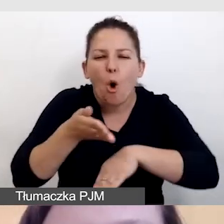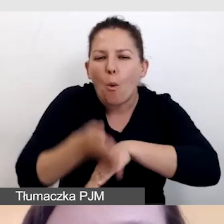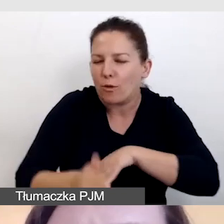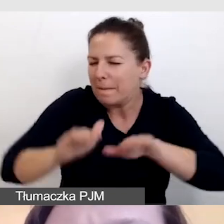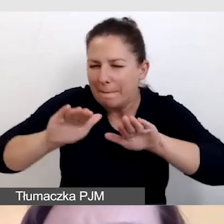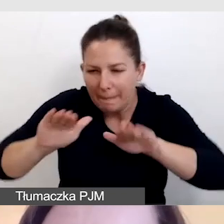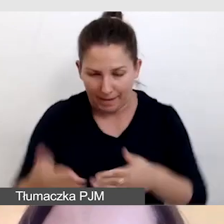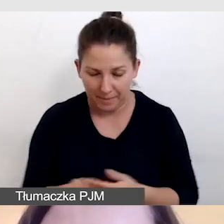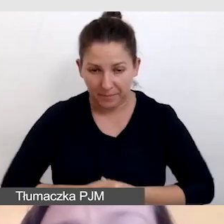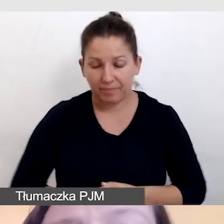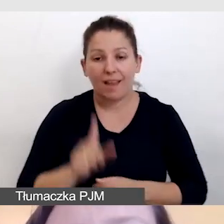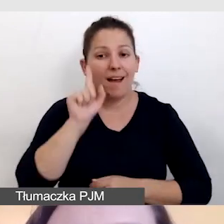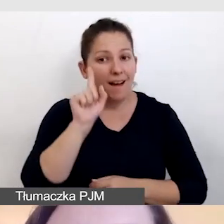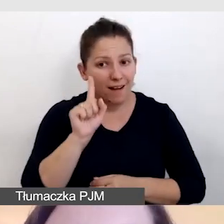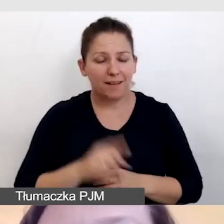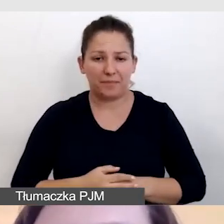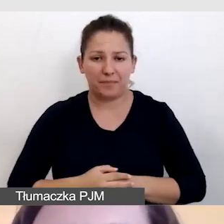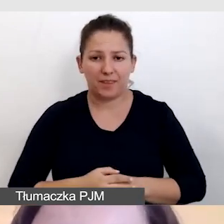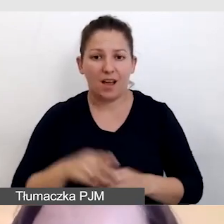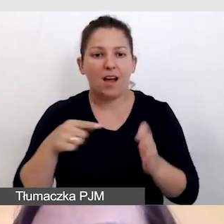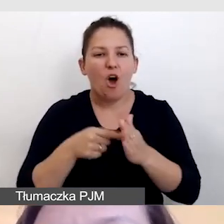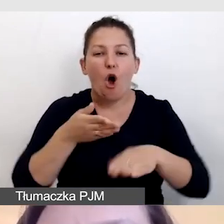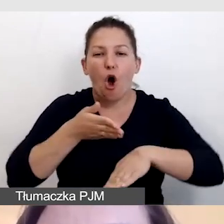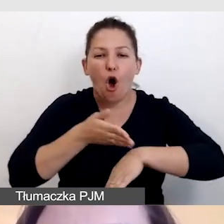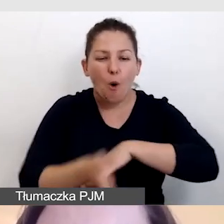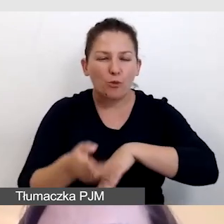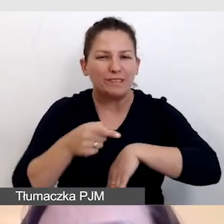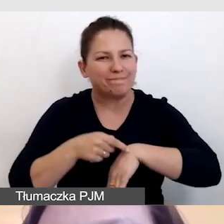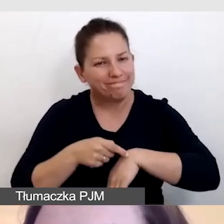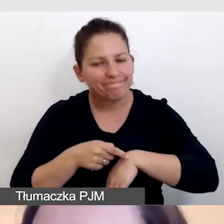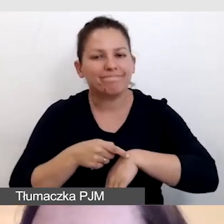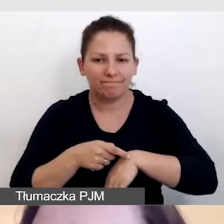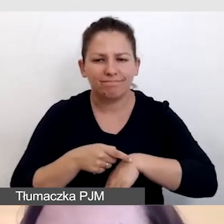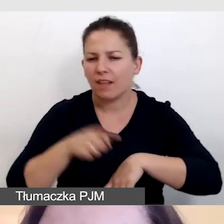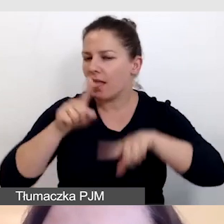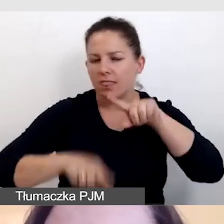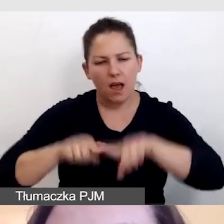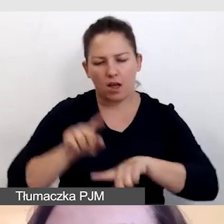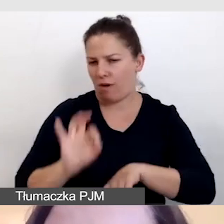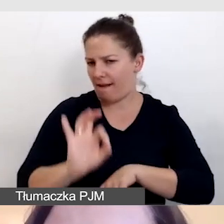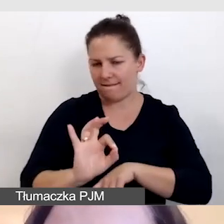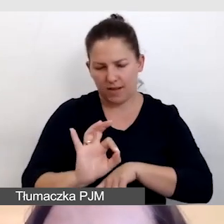Niemniej jednak to opróżnienia jest naturalną cechą napisów